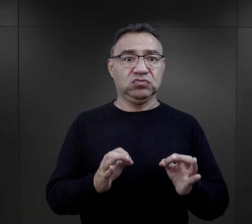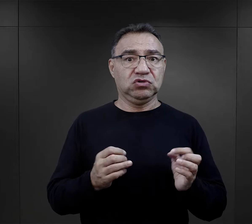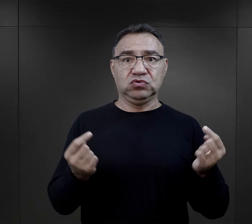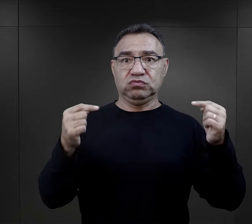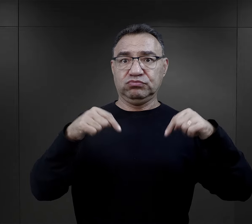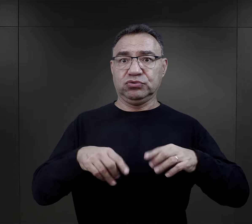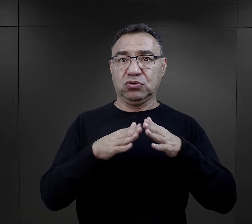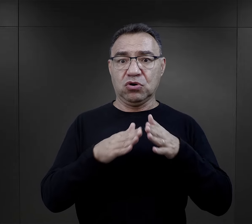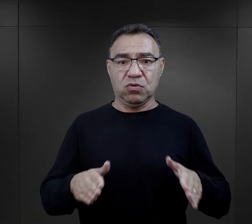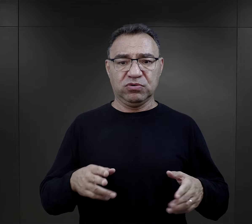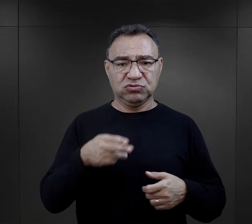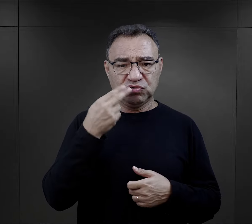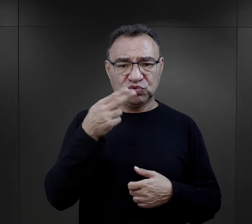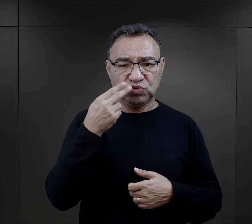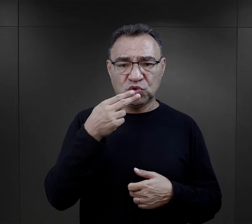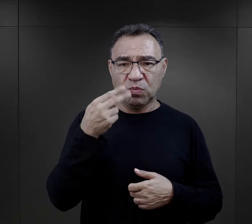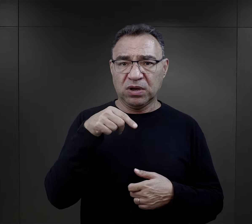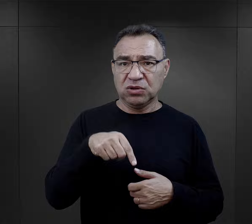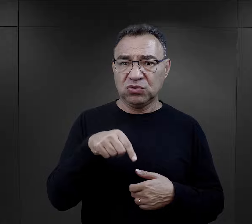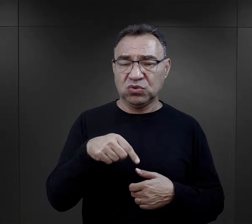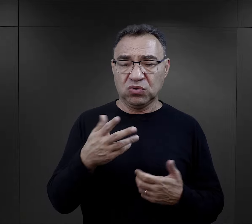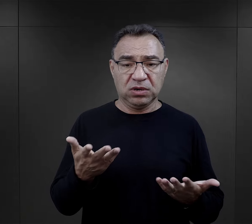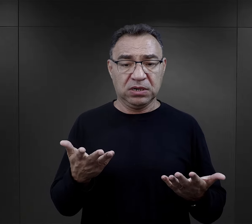Więc kiedy znaleźli się w obozie, te zupy obozowe